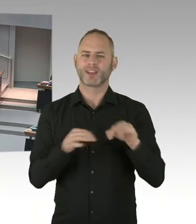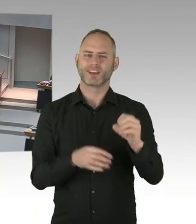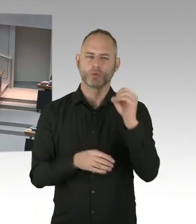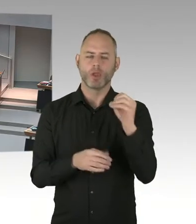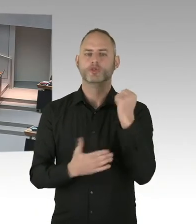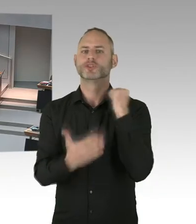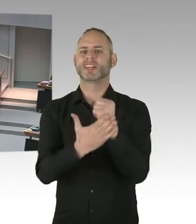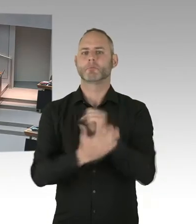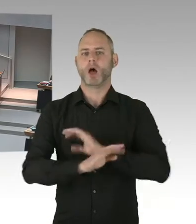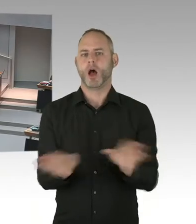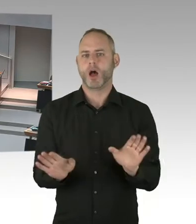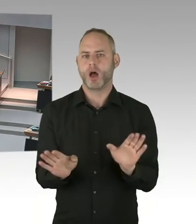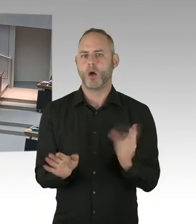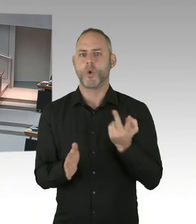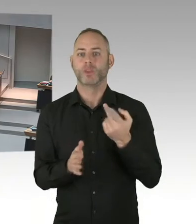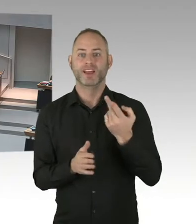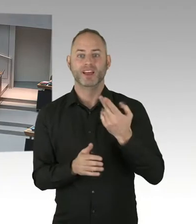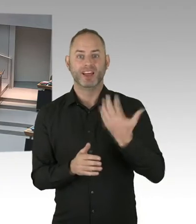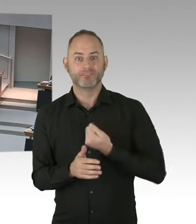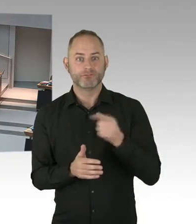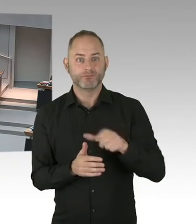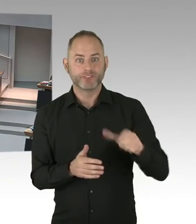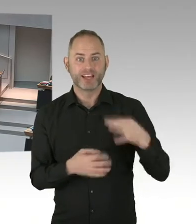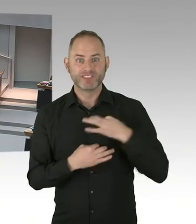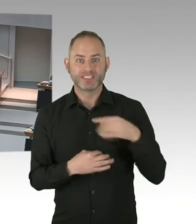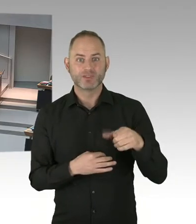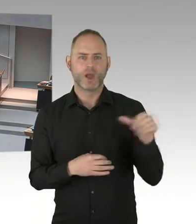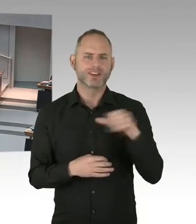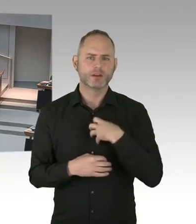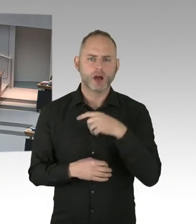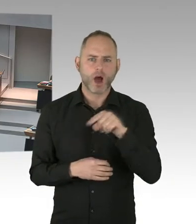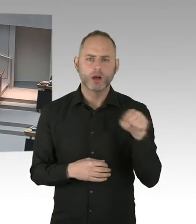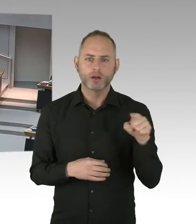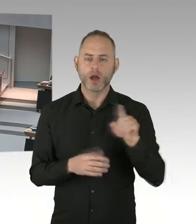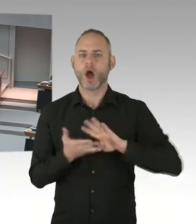Sie haben ja auch drauf hingewiesen, gerade das Wissen um die nicht Infektiosität,